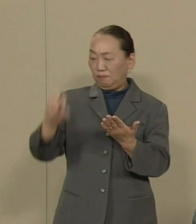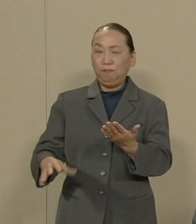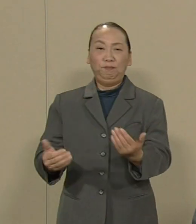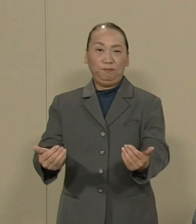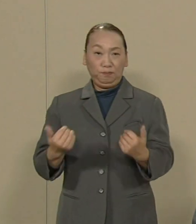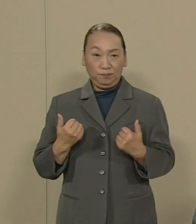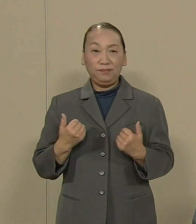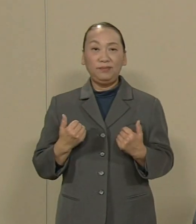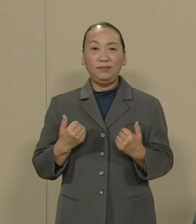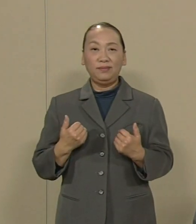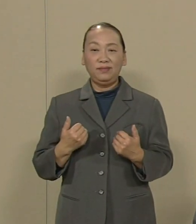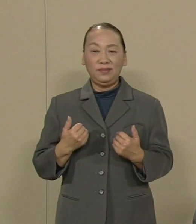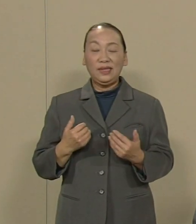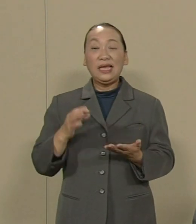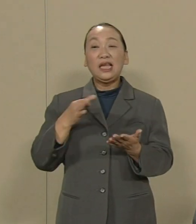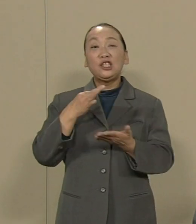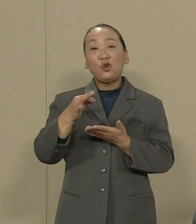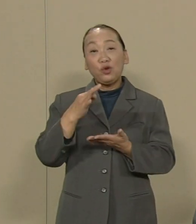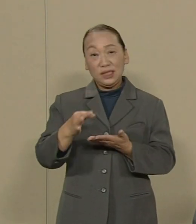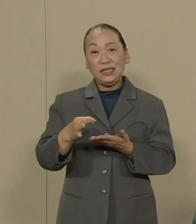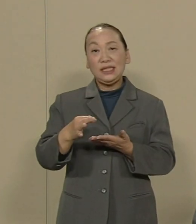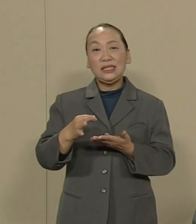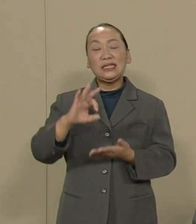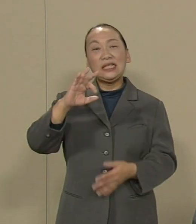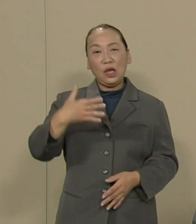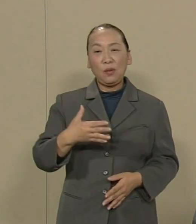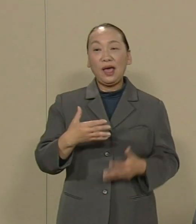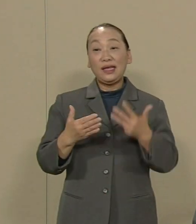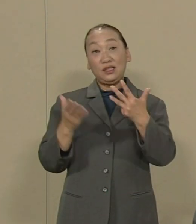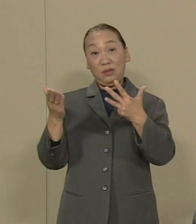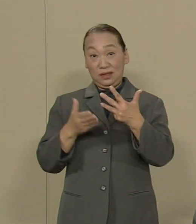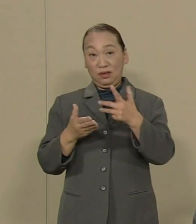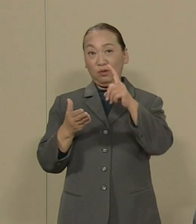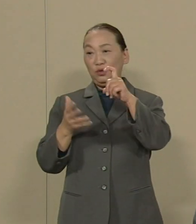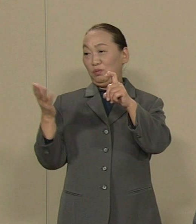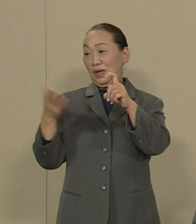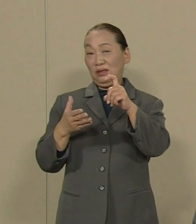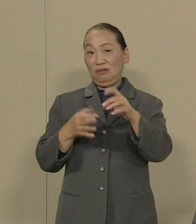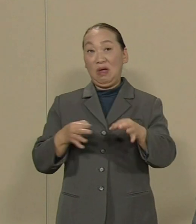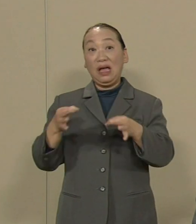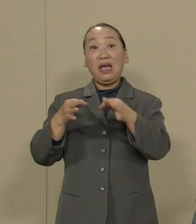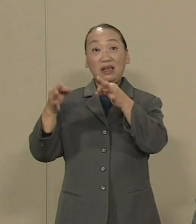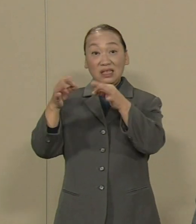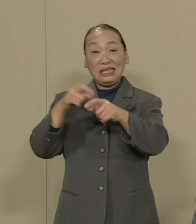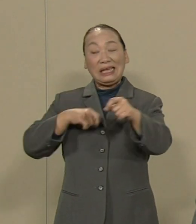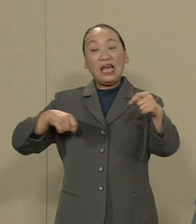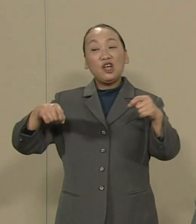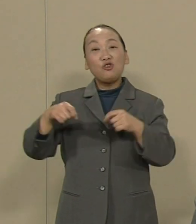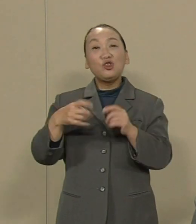消費税は8％ 10％と上がり 逆に法人税は引き下げられる